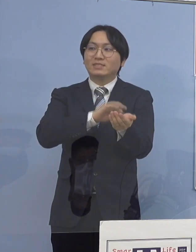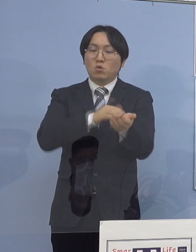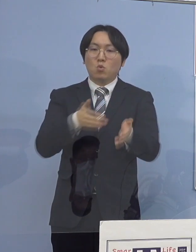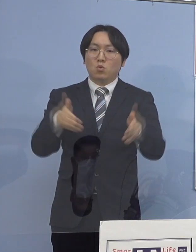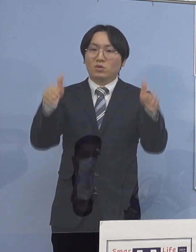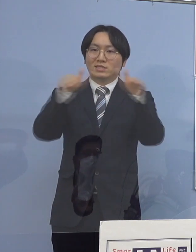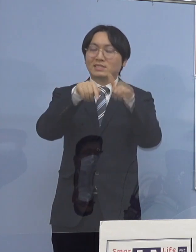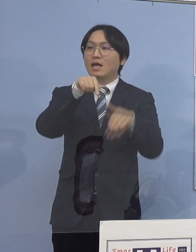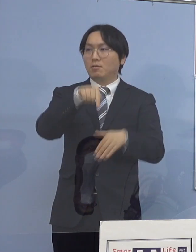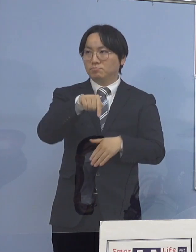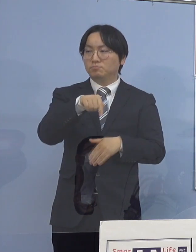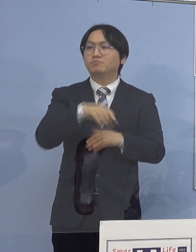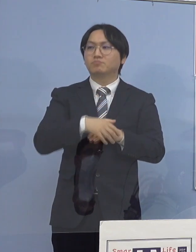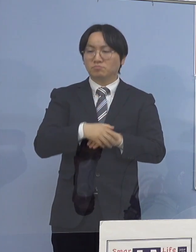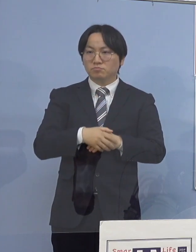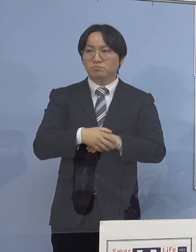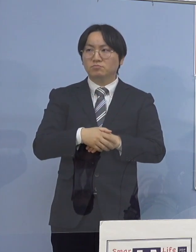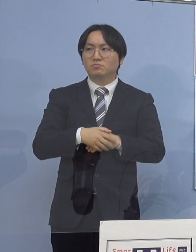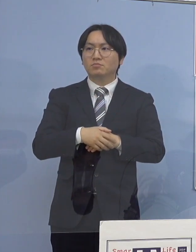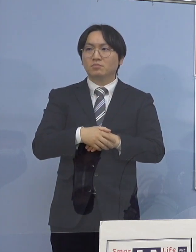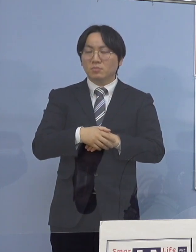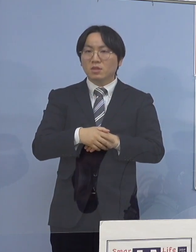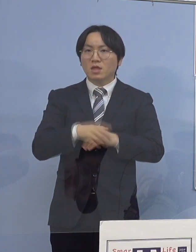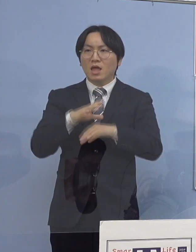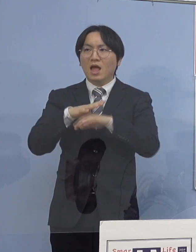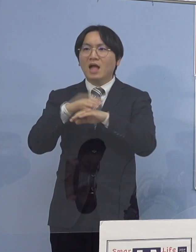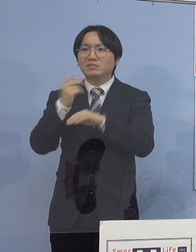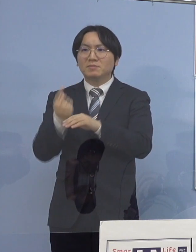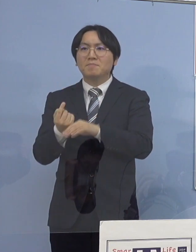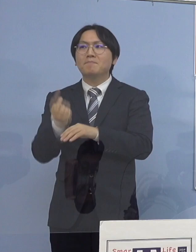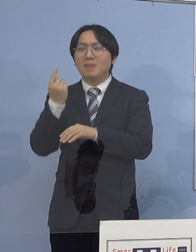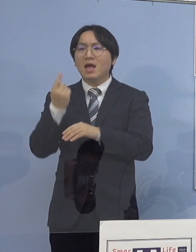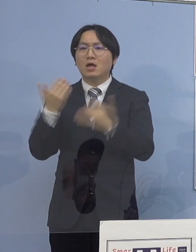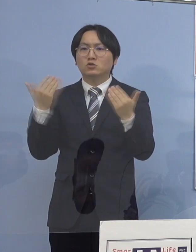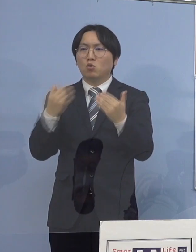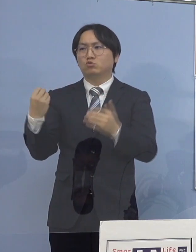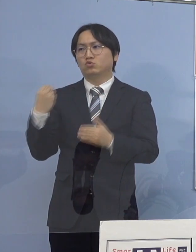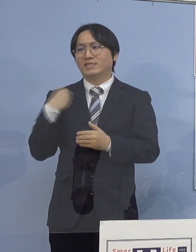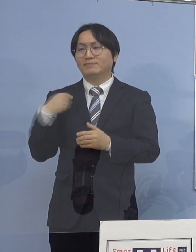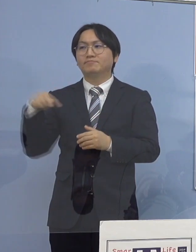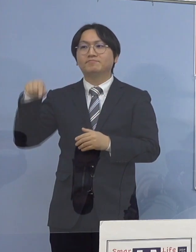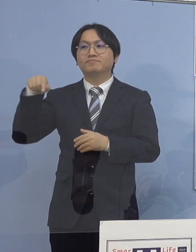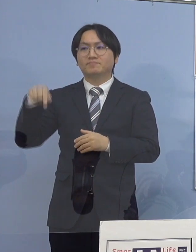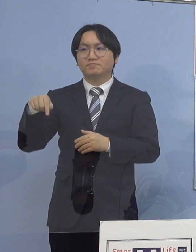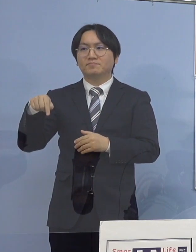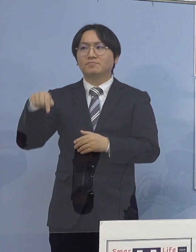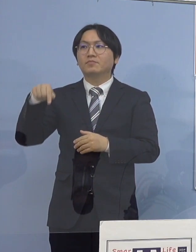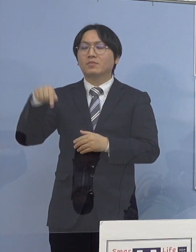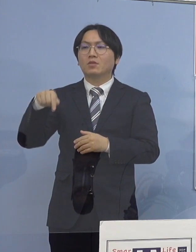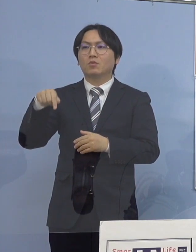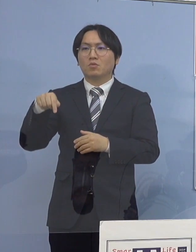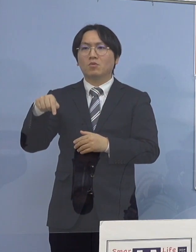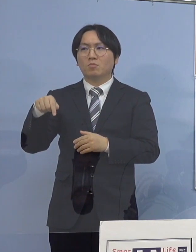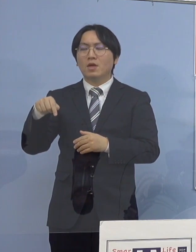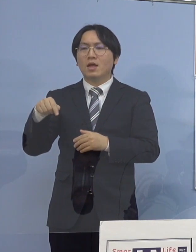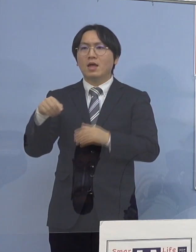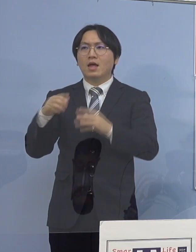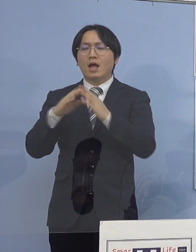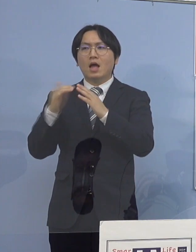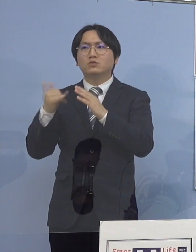まず初発職員の方1名がおられたんですが 家族や何かとの関係色々ありまして